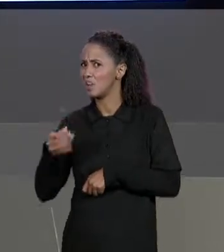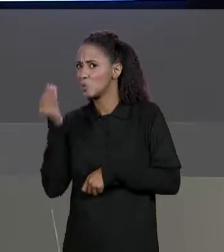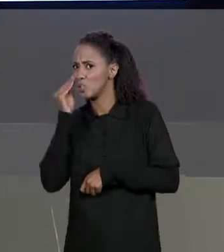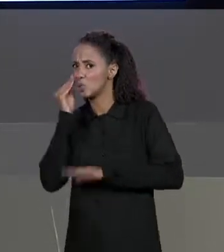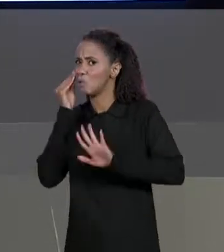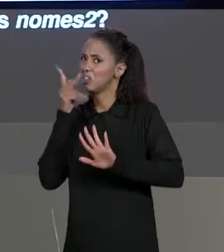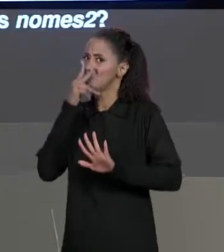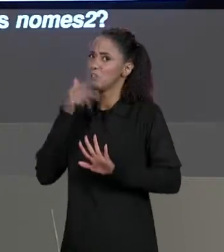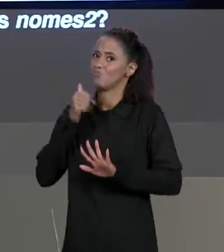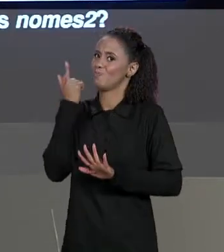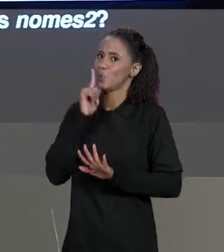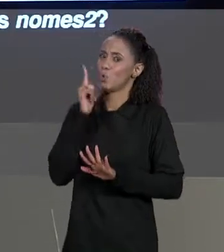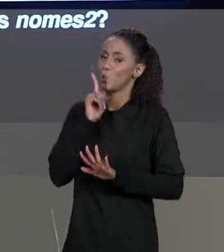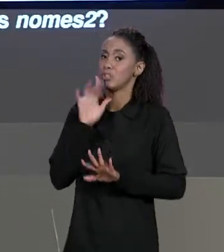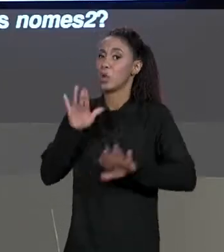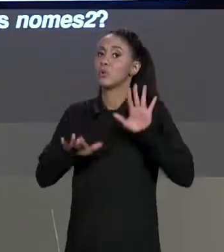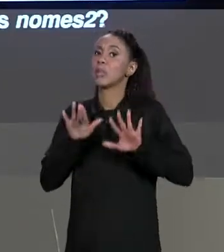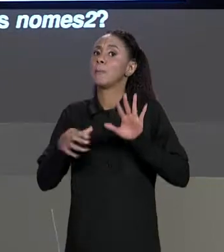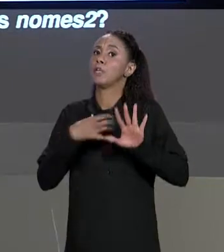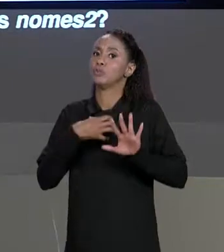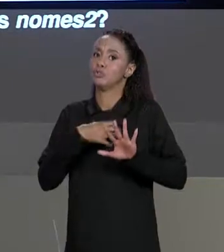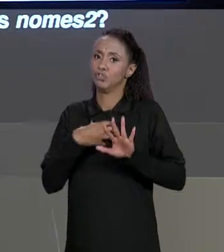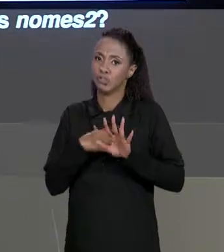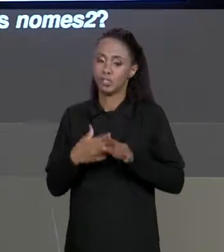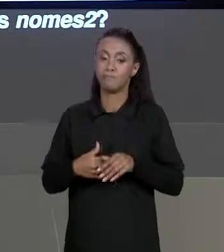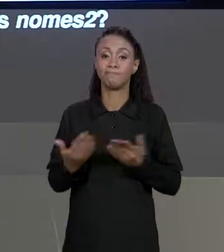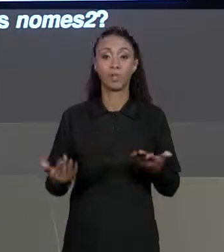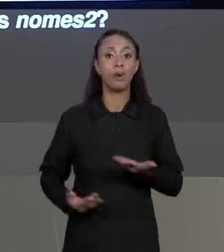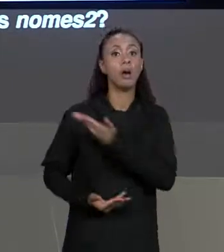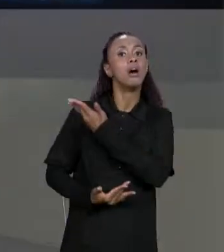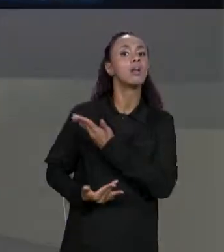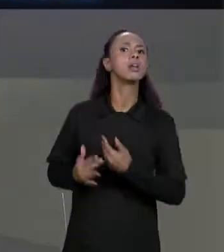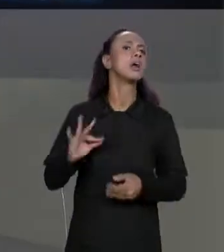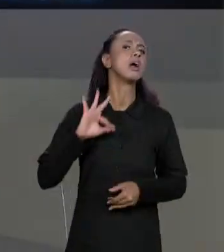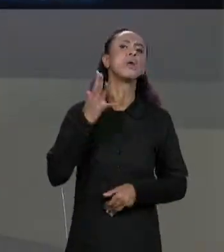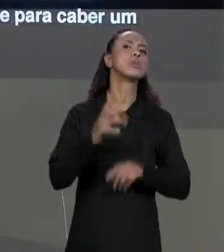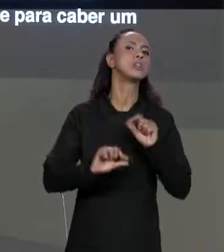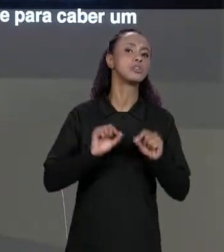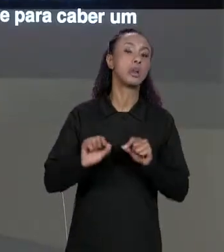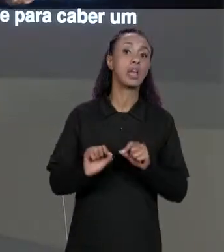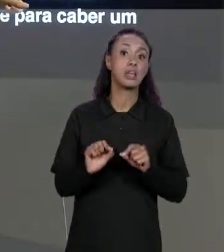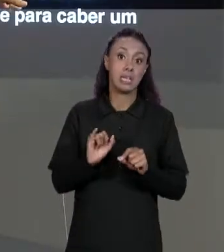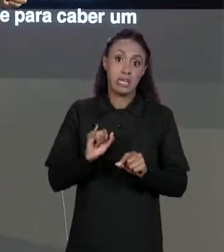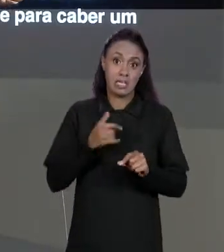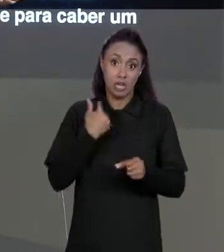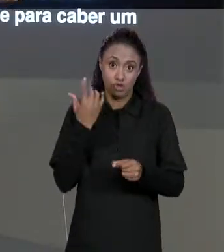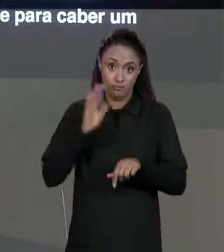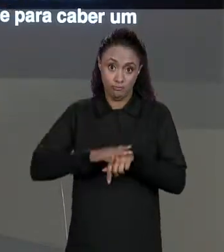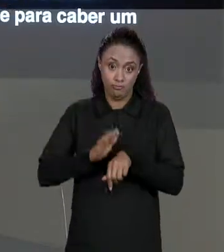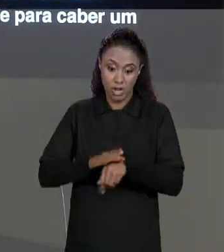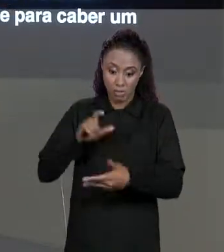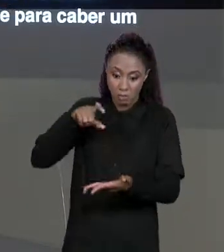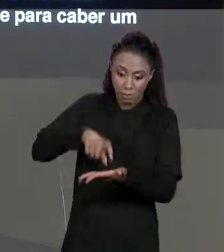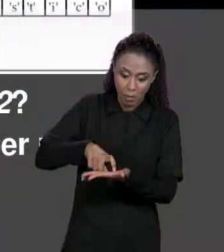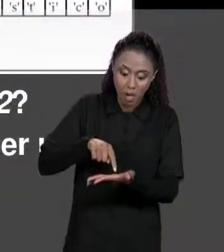FUNCIONAR, DEPENDIA MUITO DO QUE A GENTE QUERIA. O QUE ACONTECE NA MEMÓRIA QUANDO FAZ ISSO? VAMOS CRIAR UM ESPAÇO NA